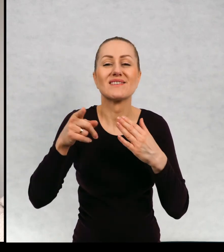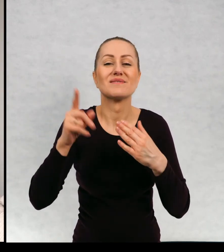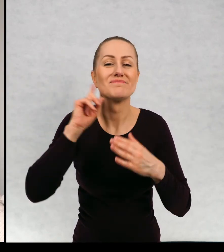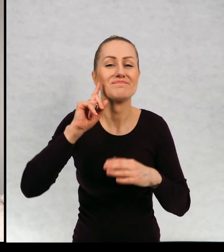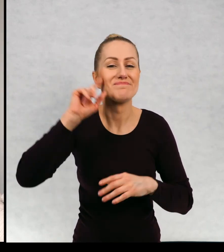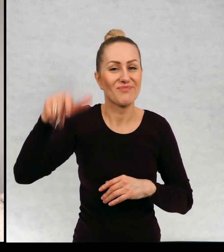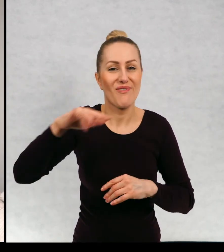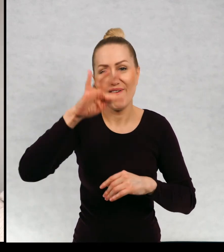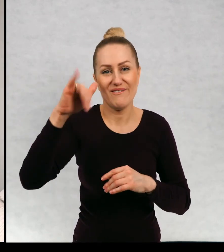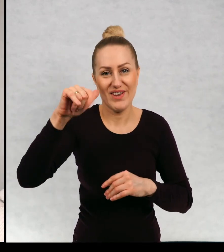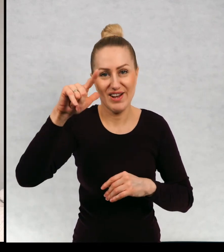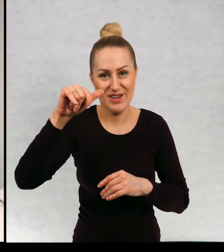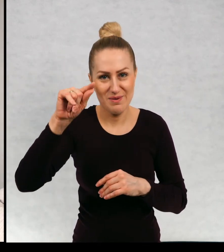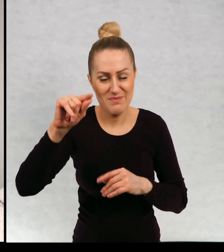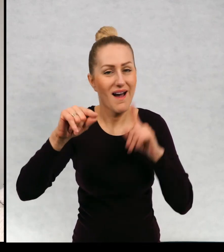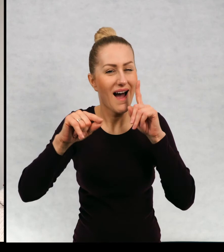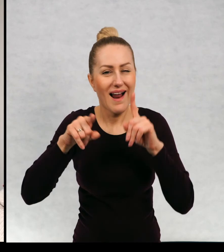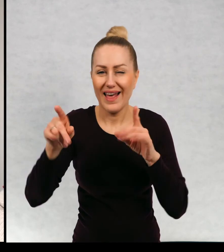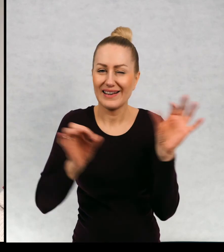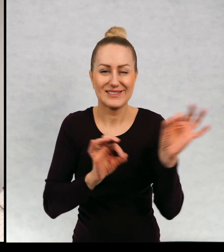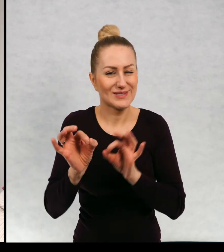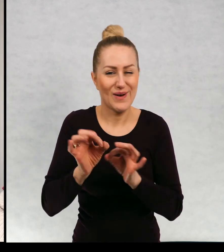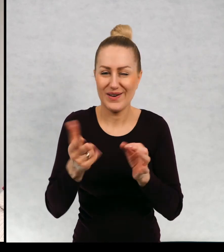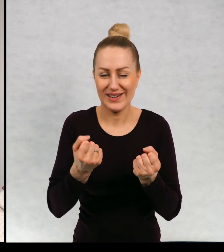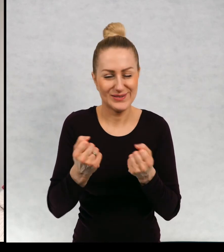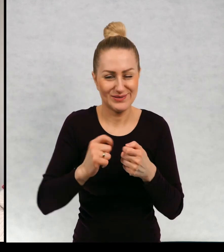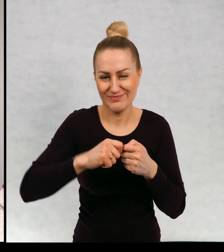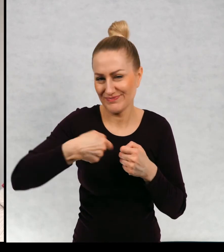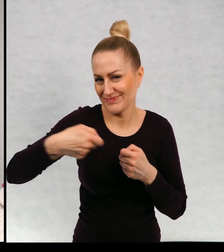Filip, ale to jest naprawdę długa i zawiła historia.